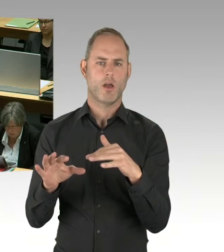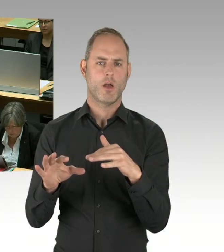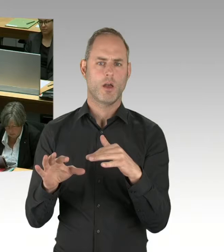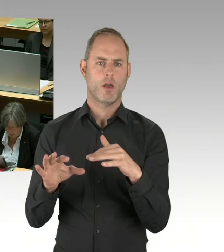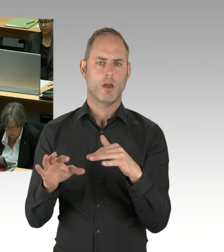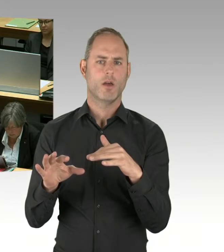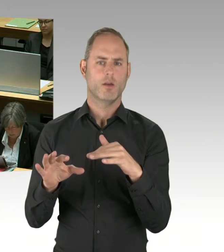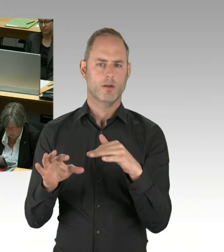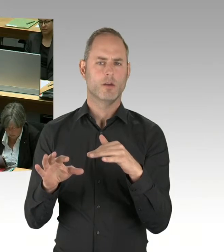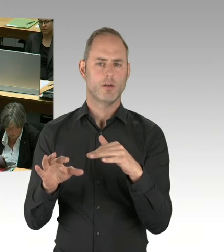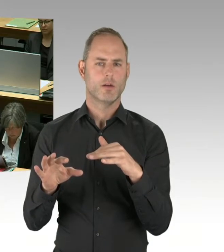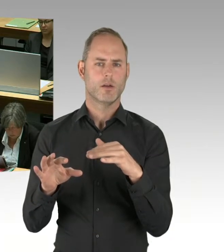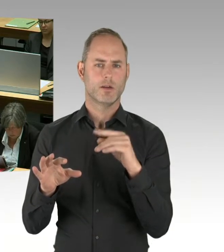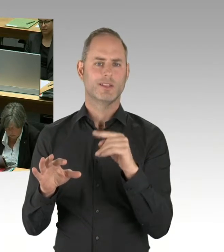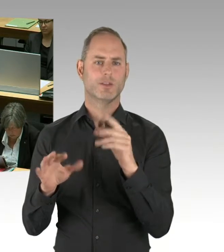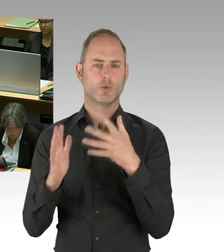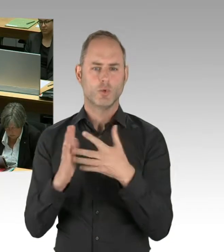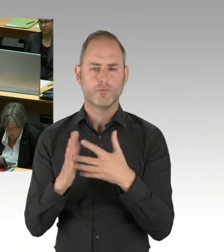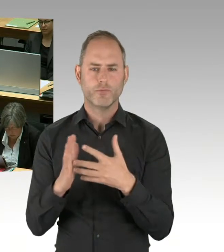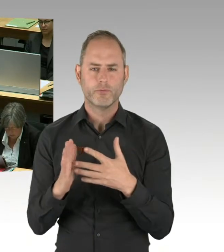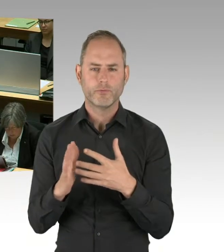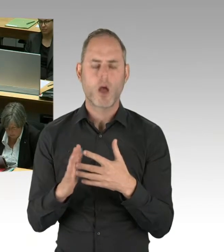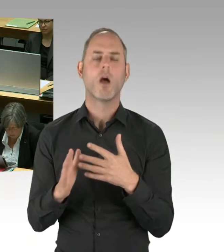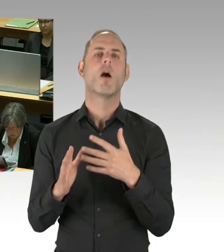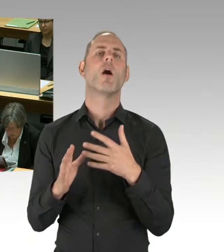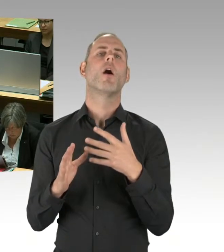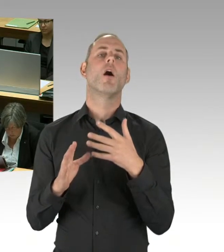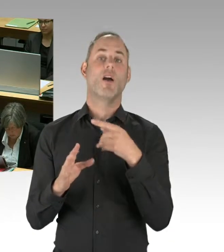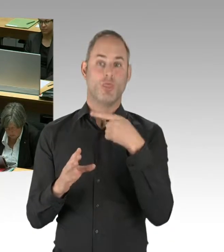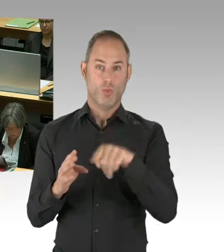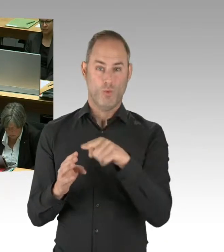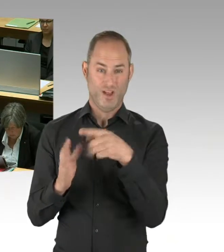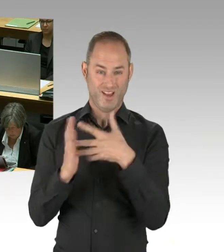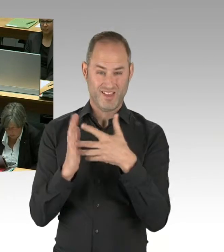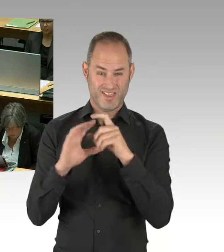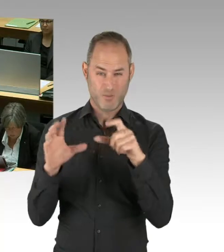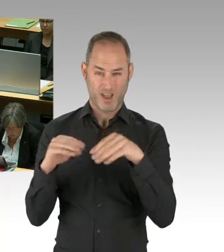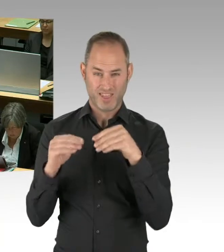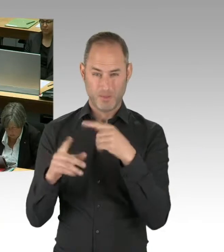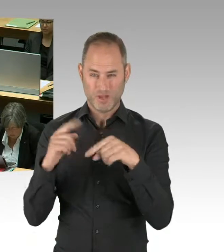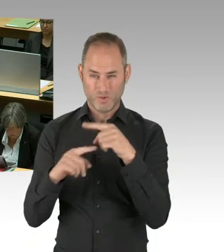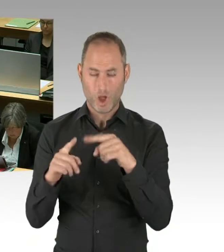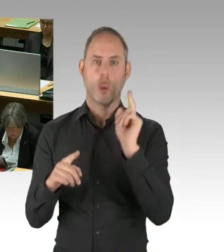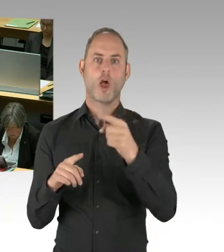dass es dort eine Reihe von Aufgaben gibt, die zu lösen sind. Und, ja, die Firmen, die das so gemacht haben,